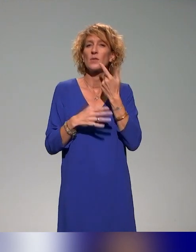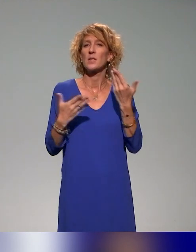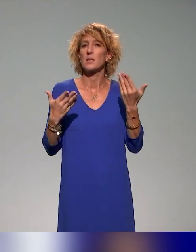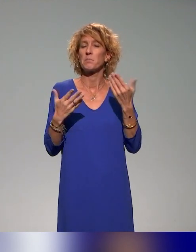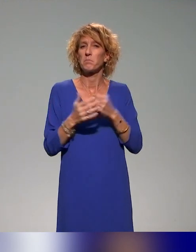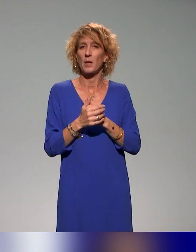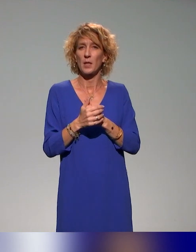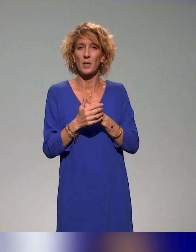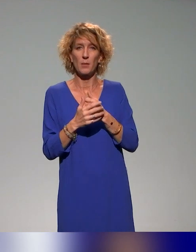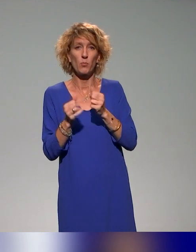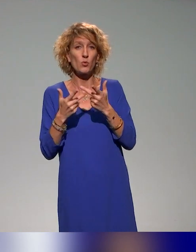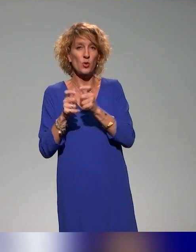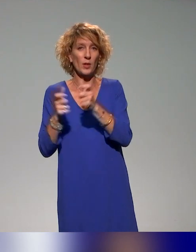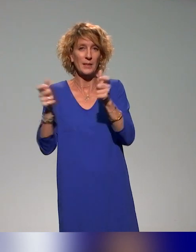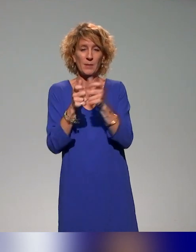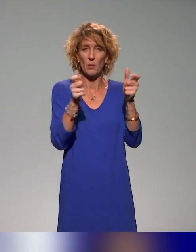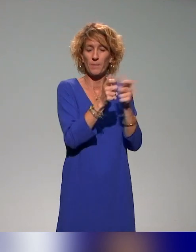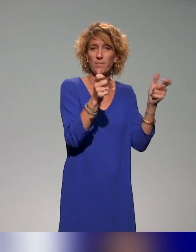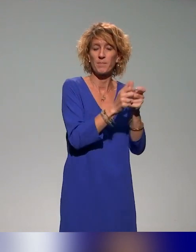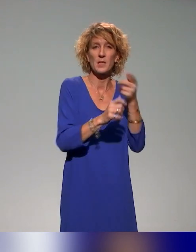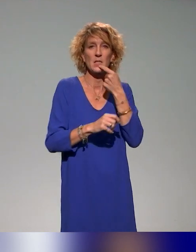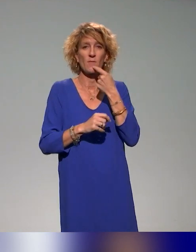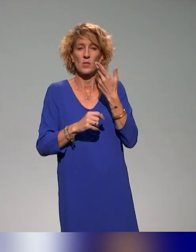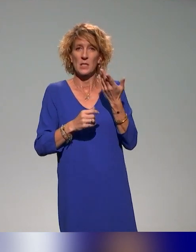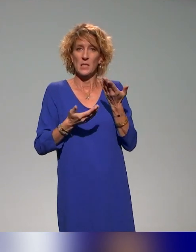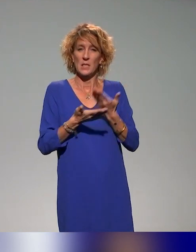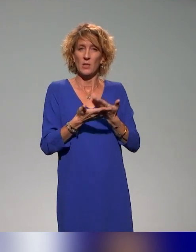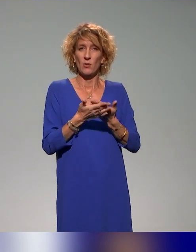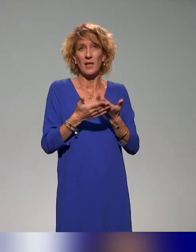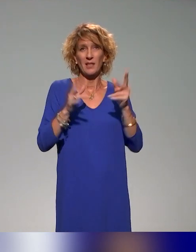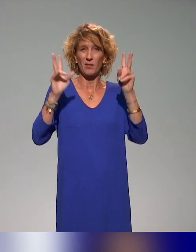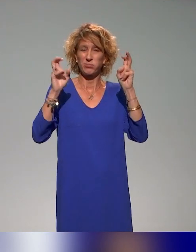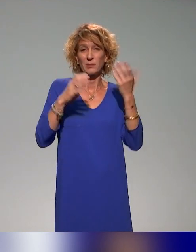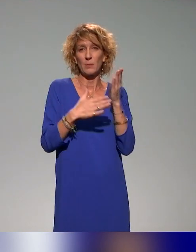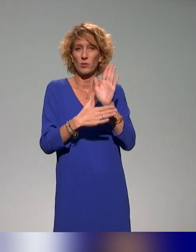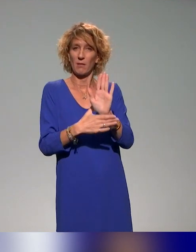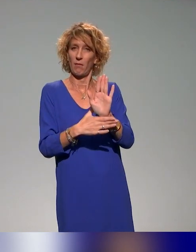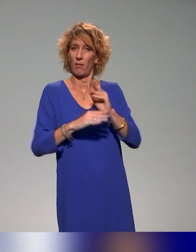établissements. C'est-à-dire que notre idée, c'est d'avoir un démonstrateur, entre guillemets, de formation que les établissements puissent